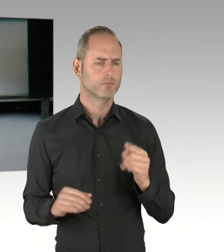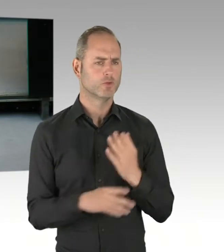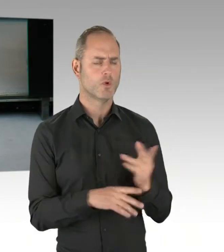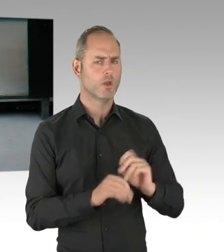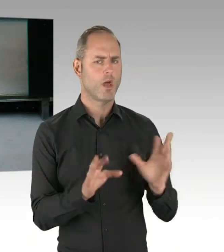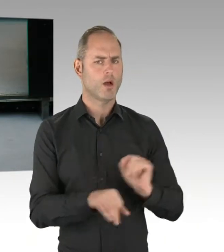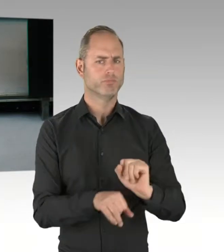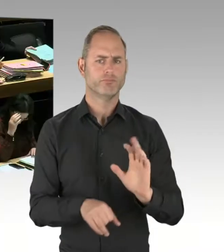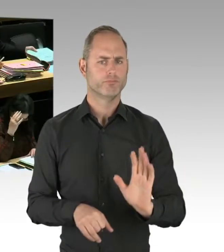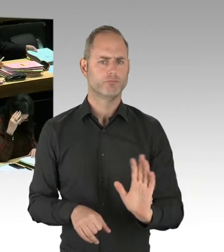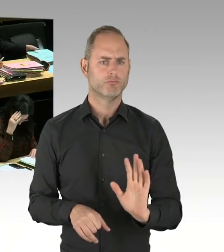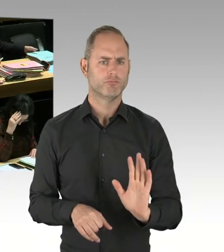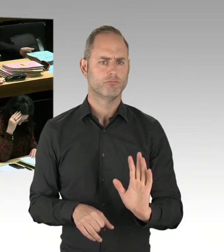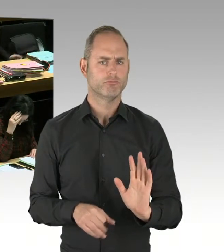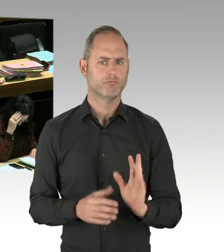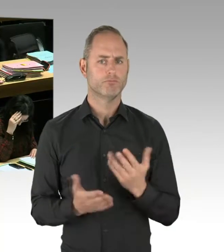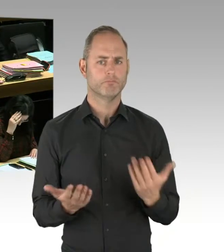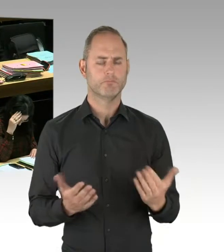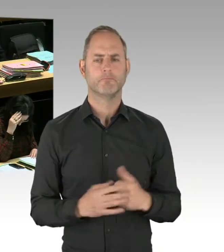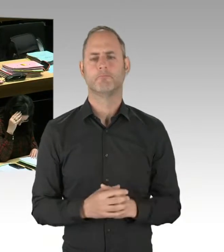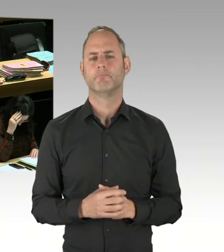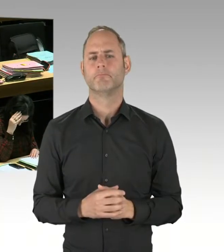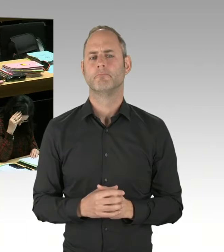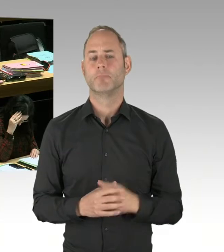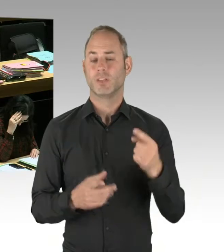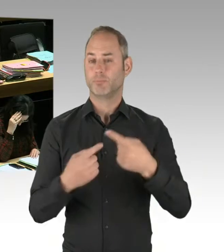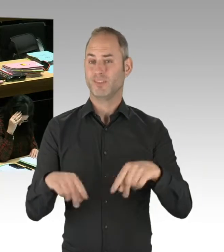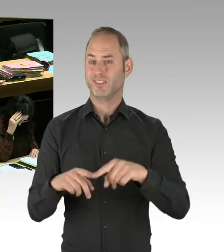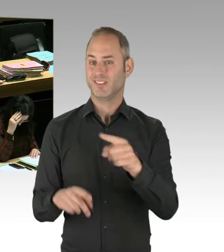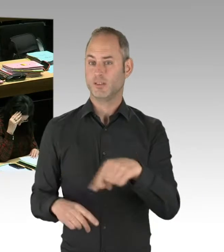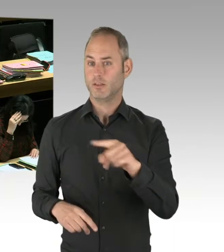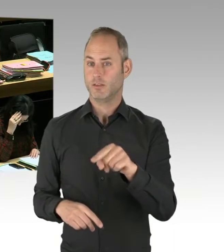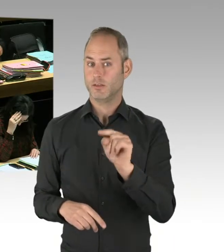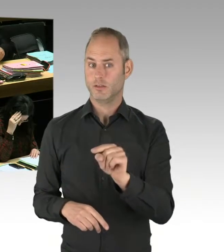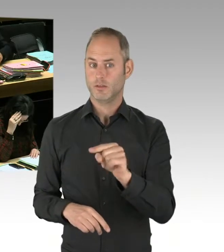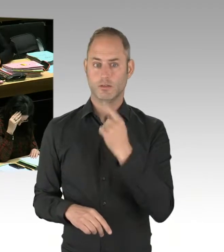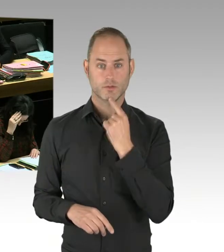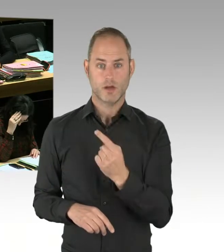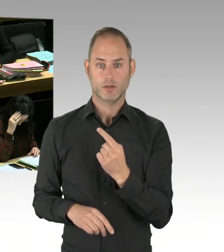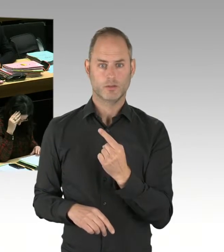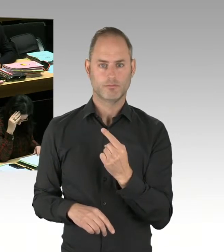des Bezirksamtes Friedrichshain-Kreuzberg ist, im Görlitzer Park Standorte für Dealer auszuweisen.